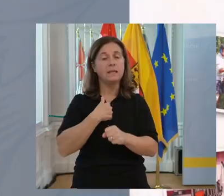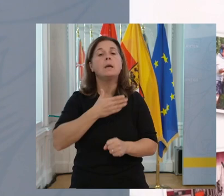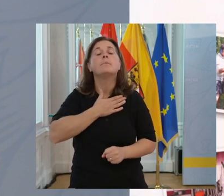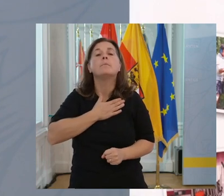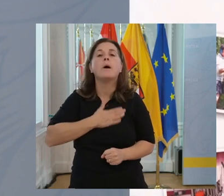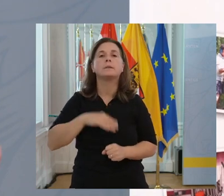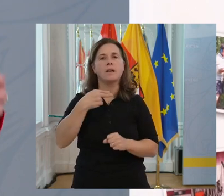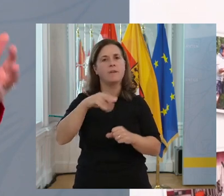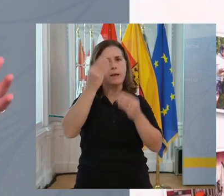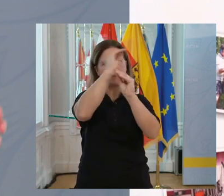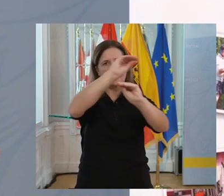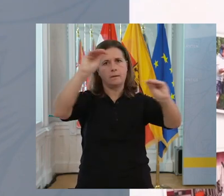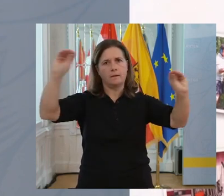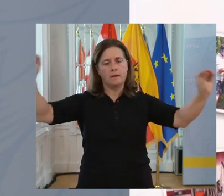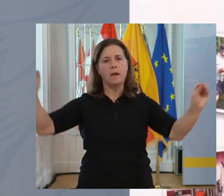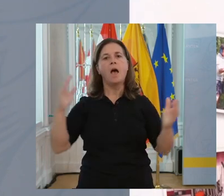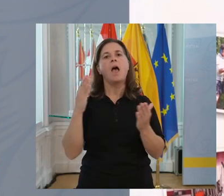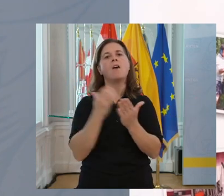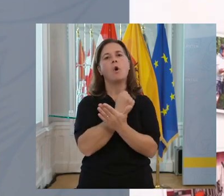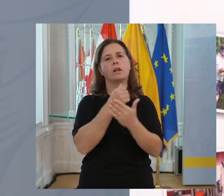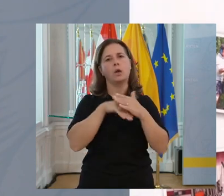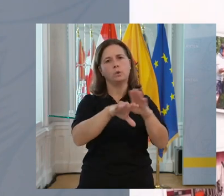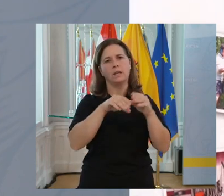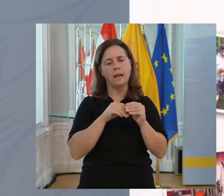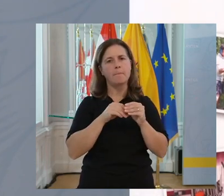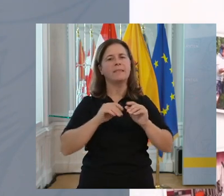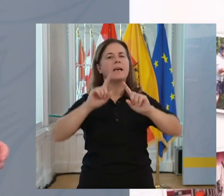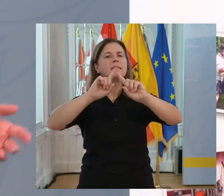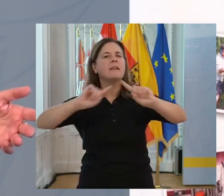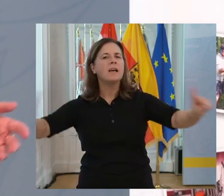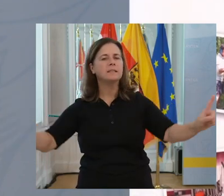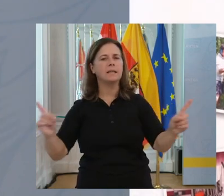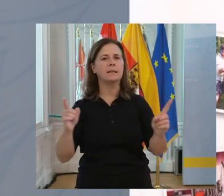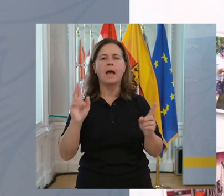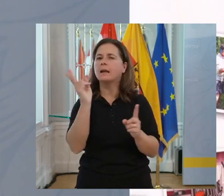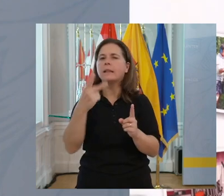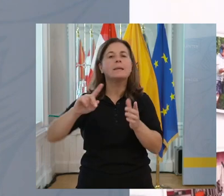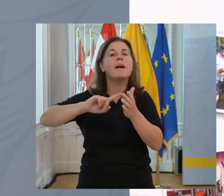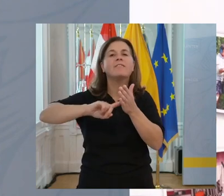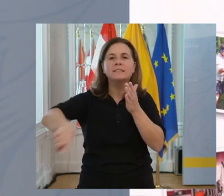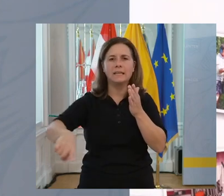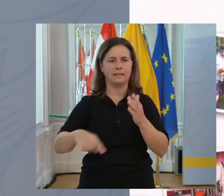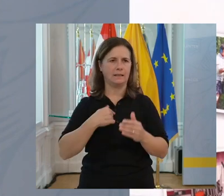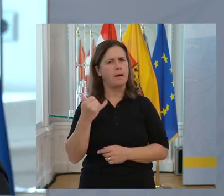Wir wollen das auch weitergeben, dass erfolgreiche Unternehmen auf Diversität nicht mehr verzichten können.